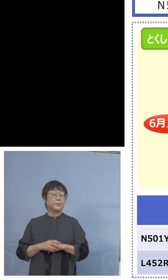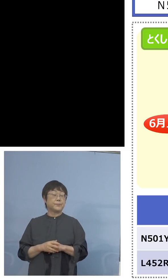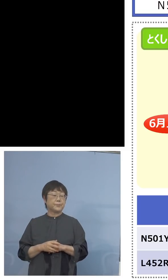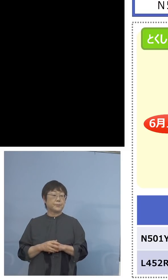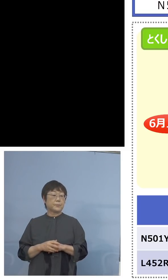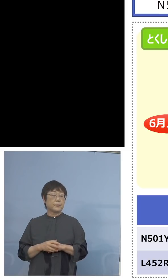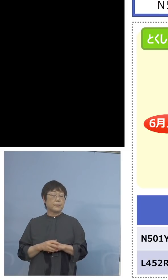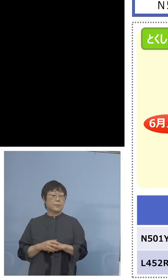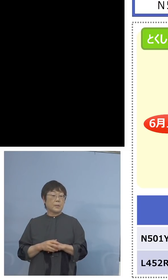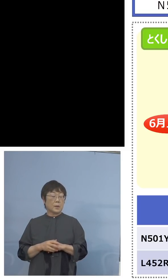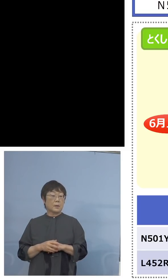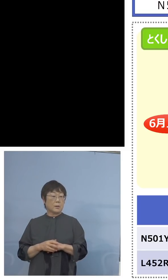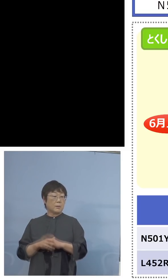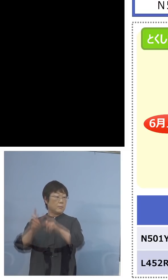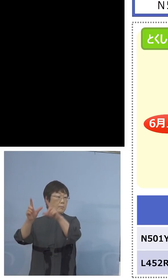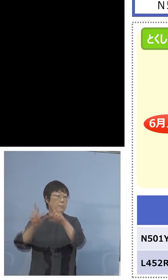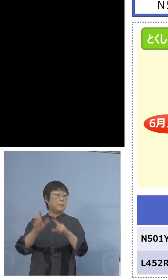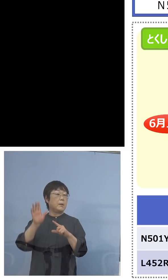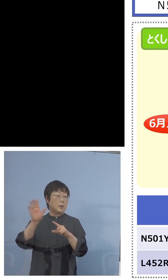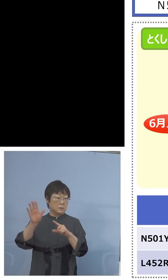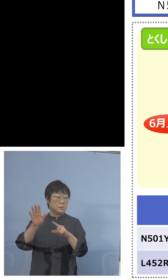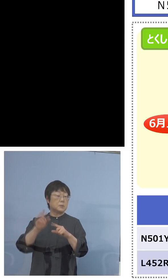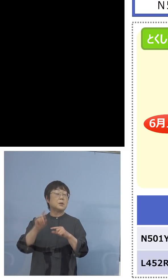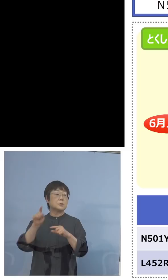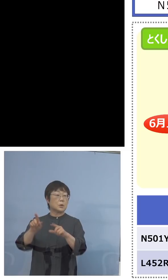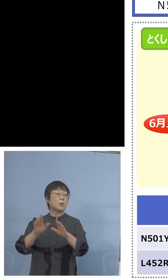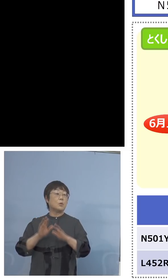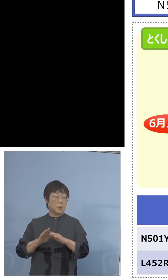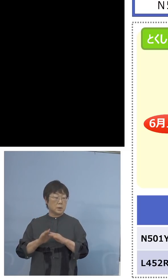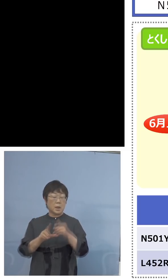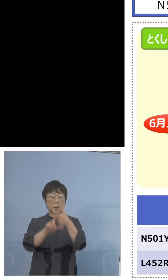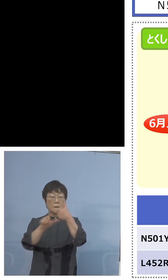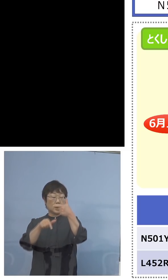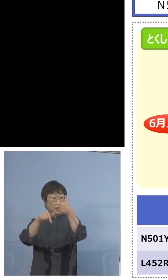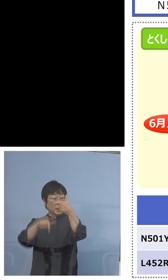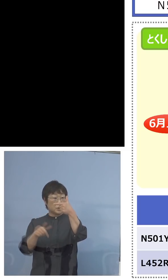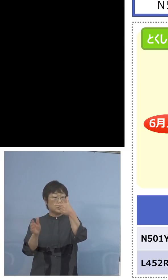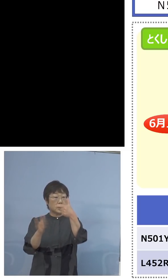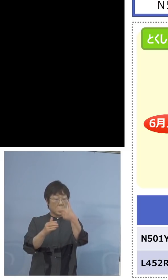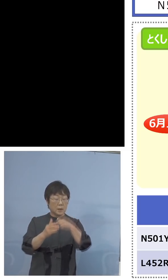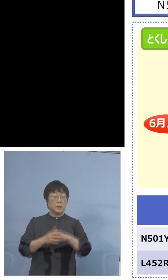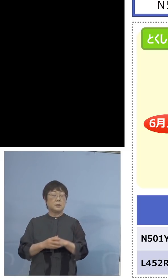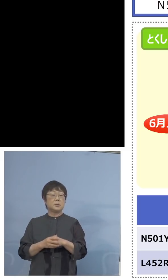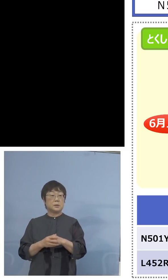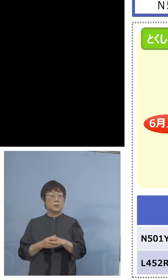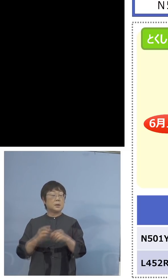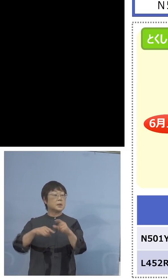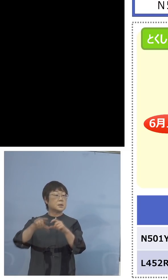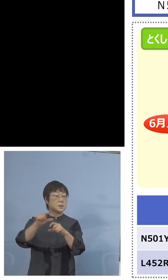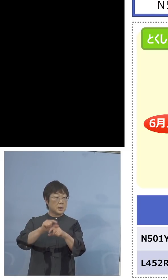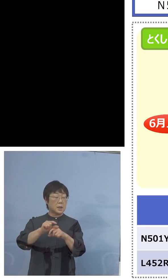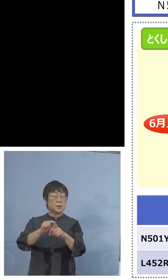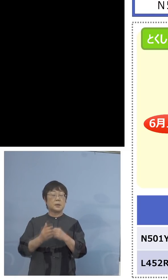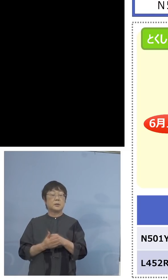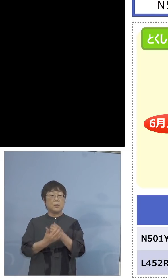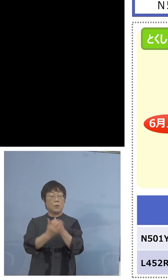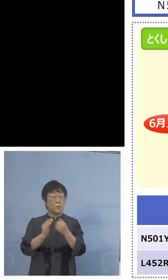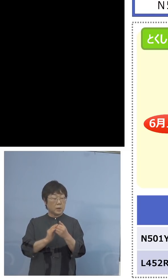伝えてきてくれますので、これを受けて 6月下旬からはさらに保健製薬環境センターと